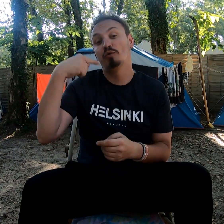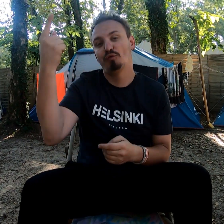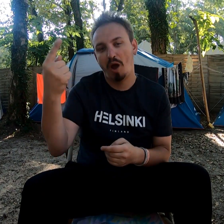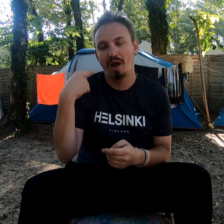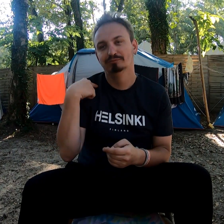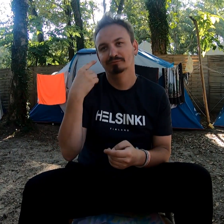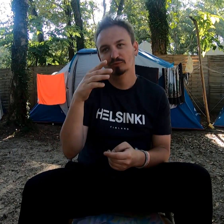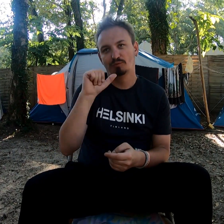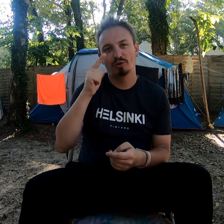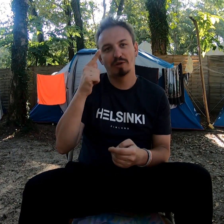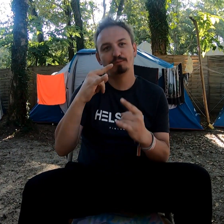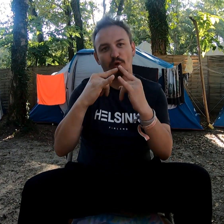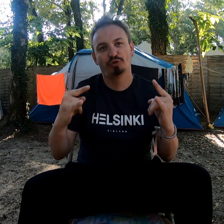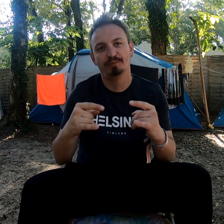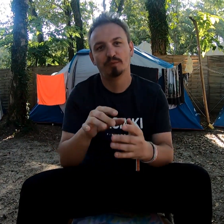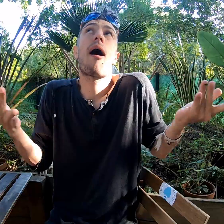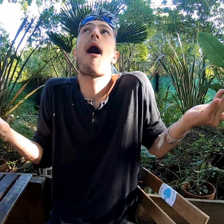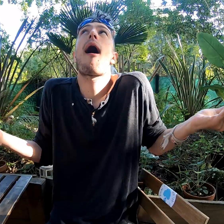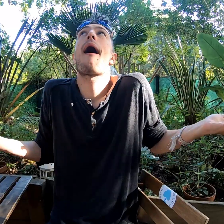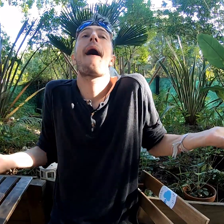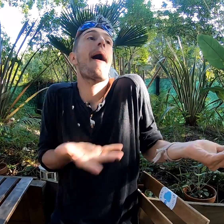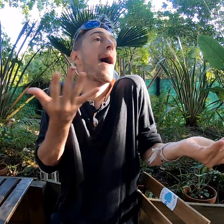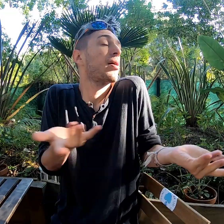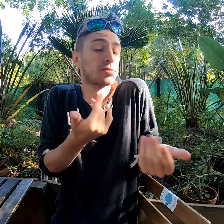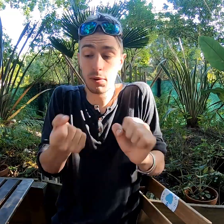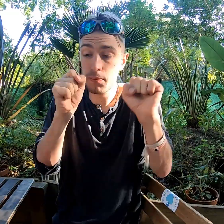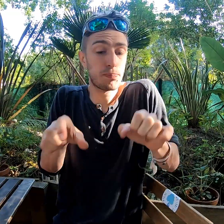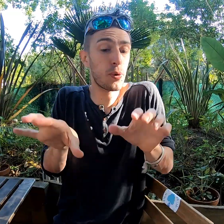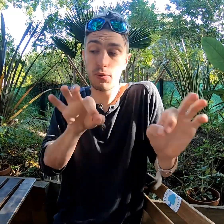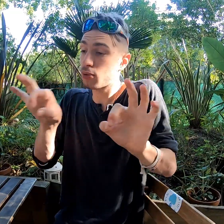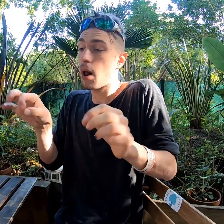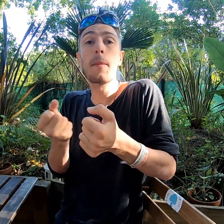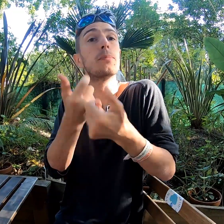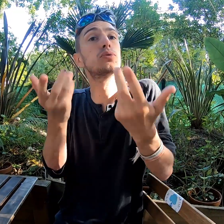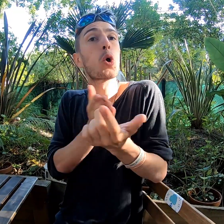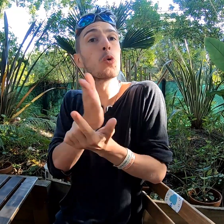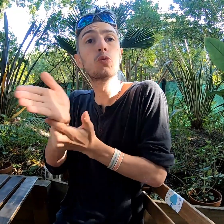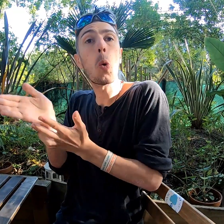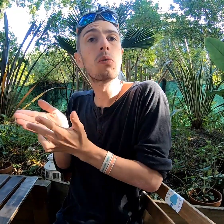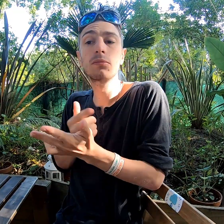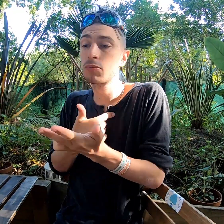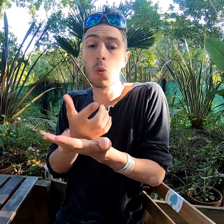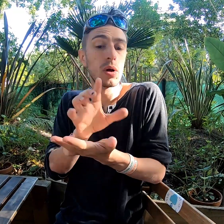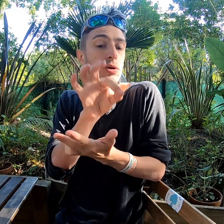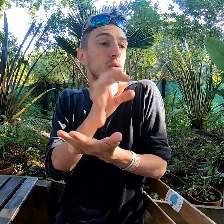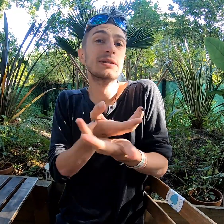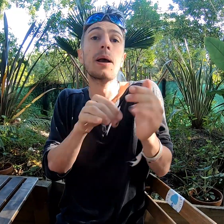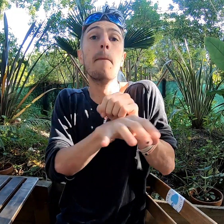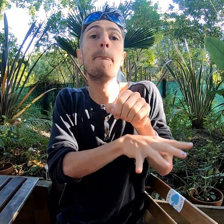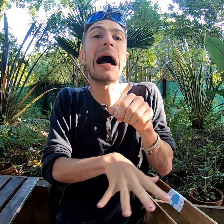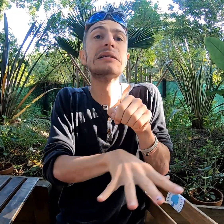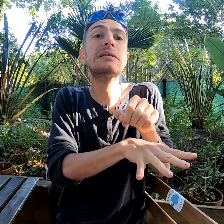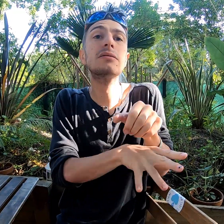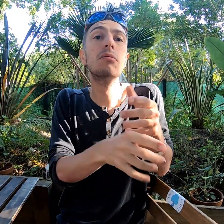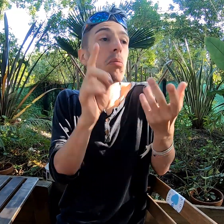Pour la prochaine fois, je prendrais la deuxième option. Bah... Il y a le choix entre plusieurs options. J'ai pris celui de base